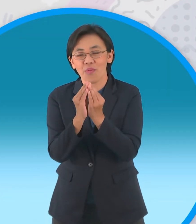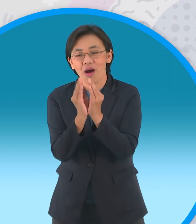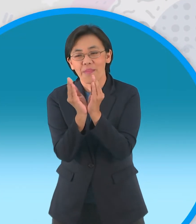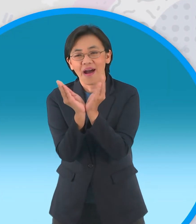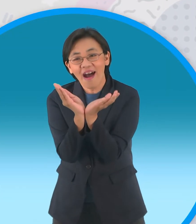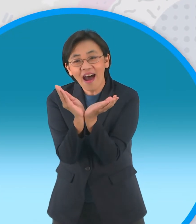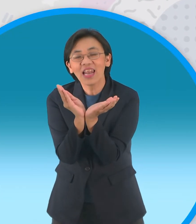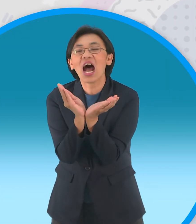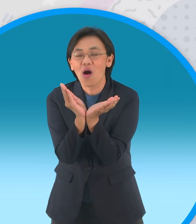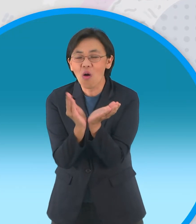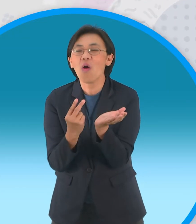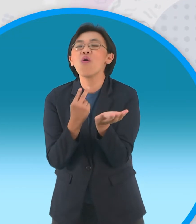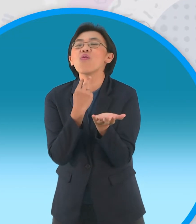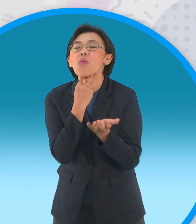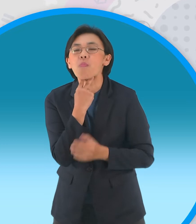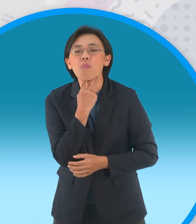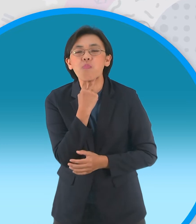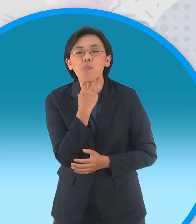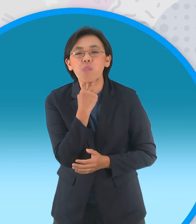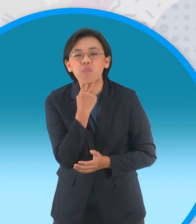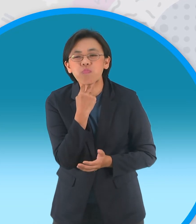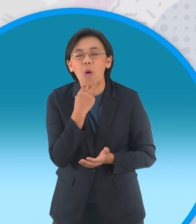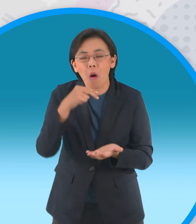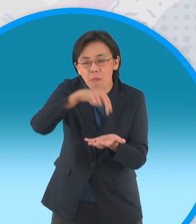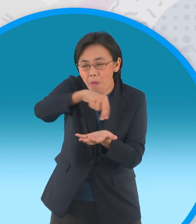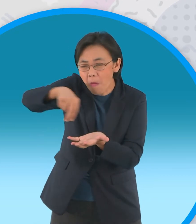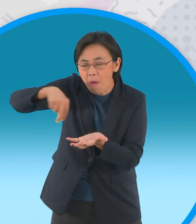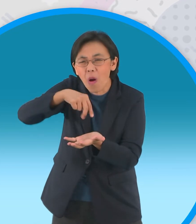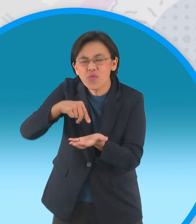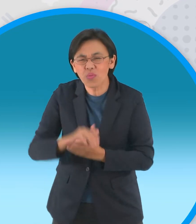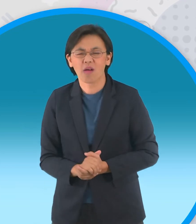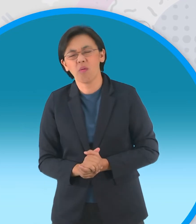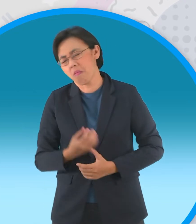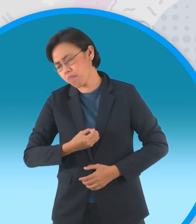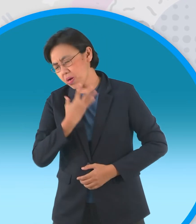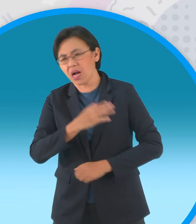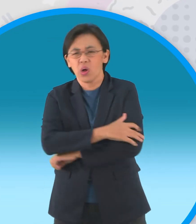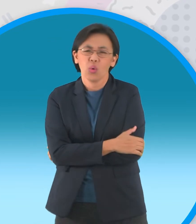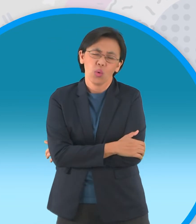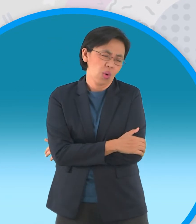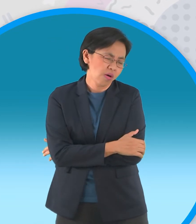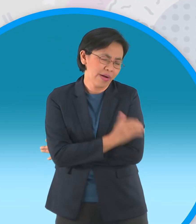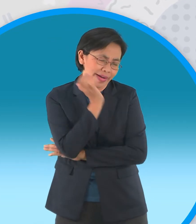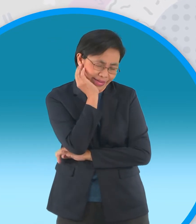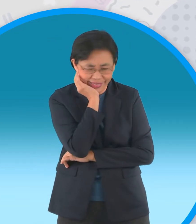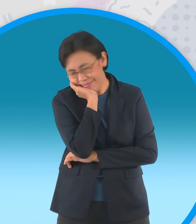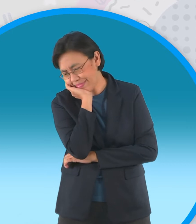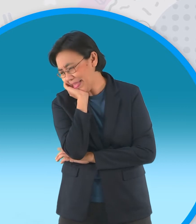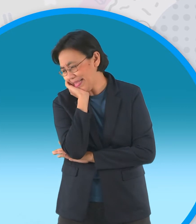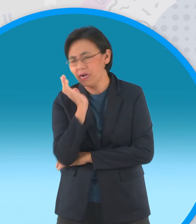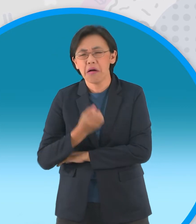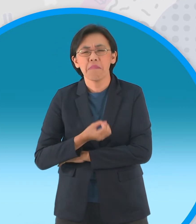ของฝูงกบซึ่งกำลังเบื่อนายสุดขีด วันๆไม่มีอะไรมันๆทำเลยโอ๊ยเบื่อแสนเบื่อ